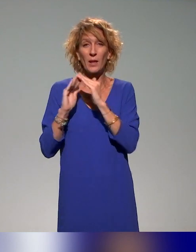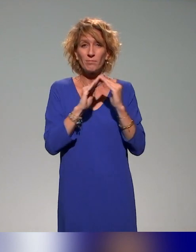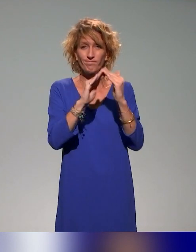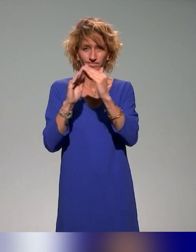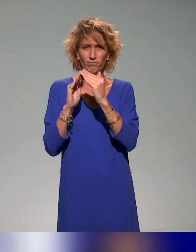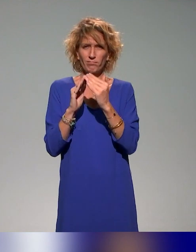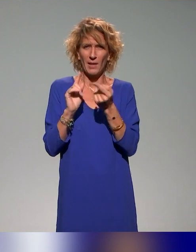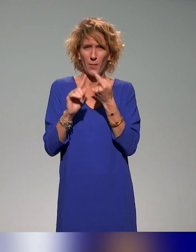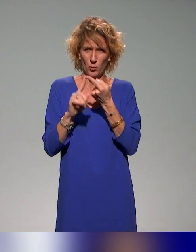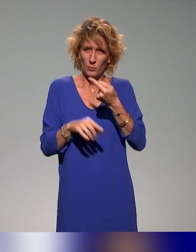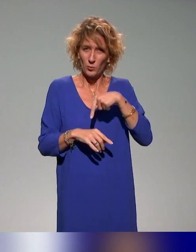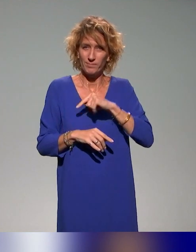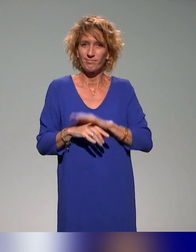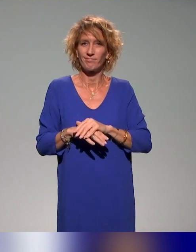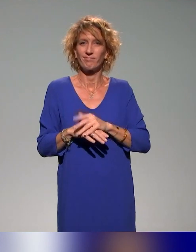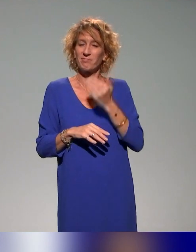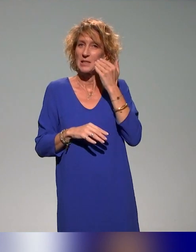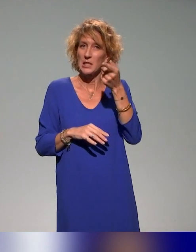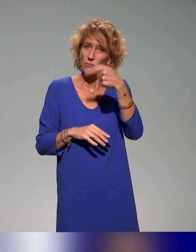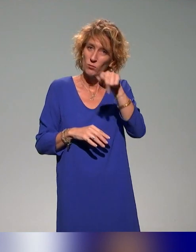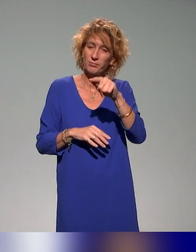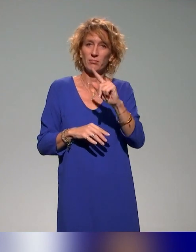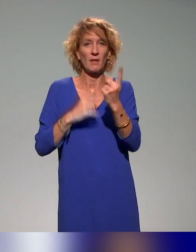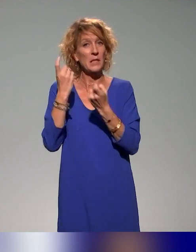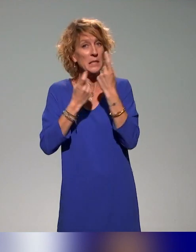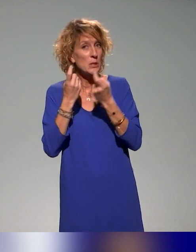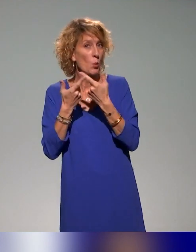Donc n'hésitez pas pour toutes questions ou contribution potentielle,